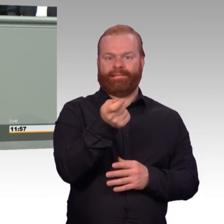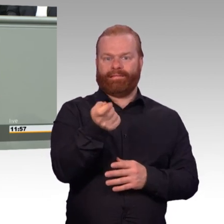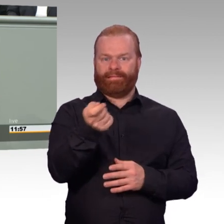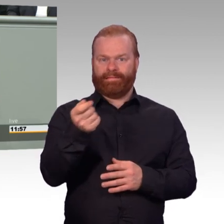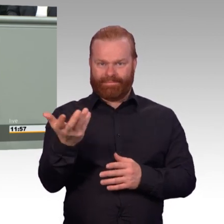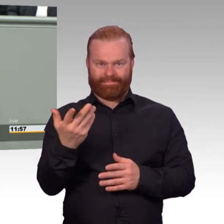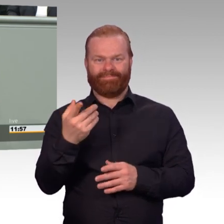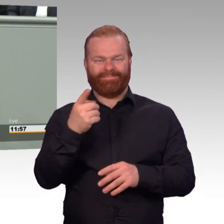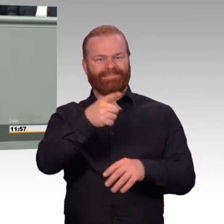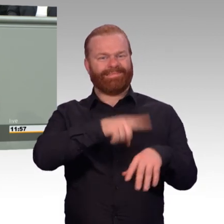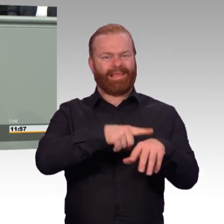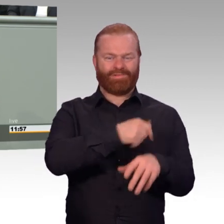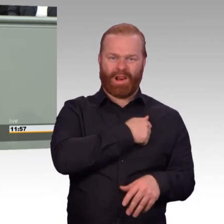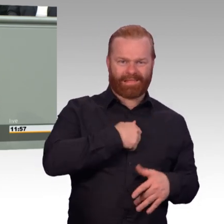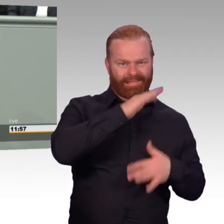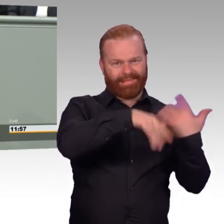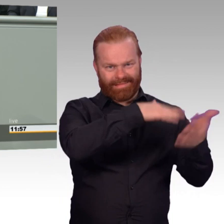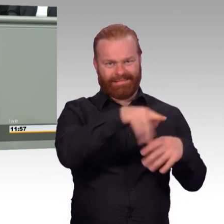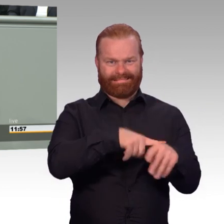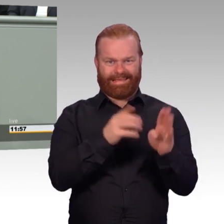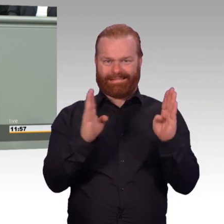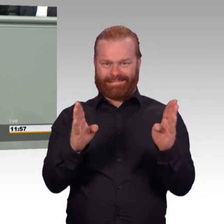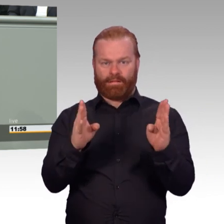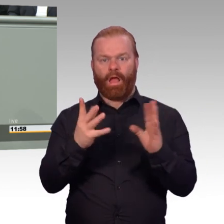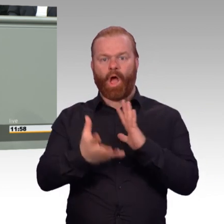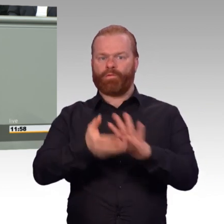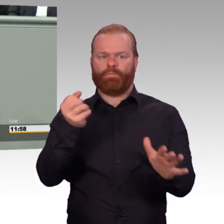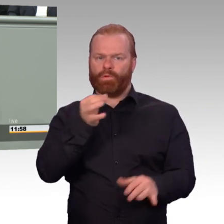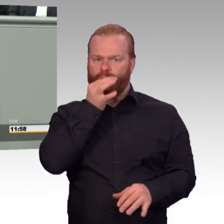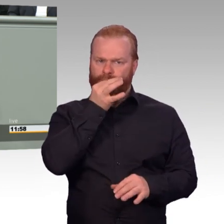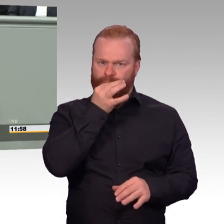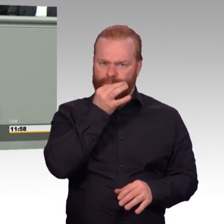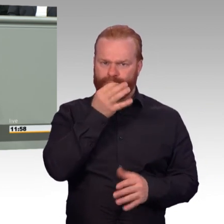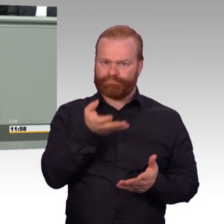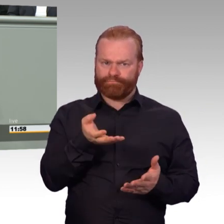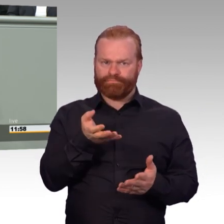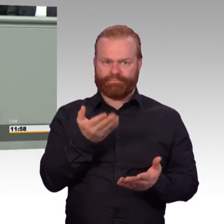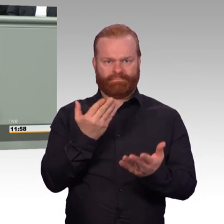Die Bundeswehr zahlt künftig auf diese Übergangsgebührnisse Rentenbeiträge.